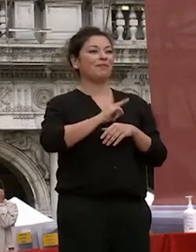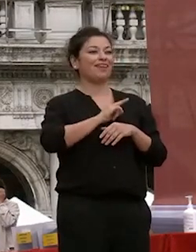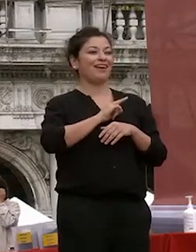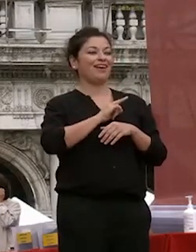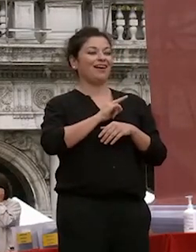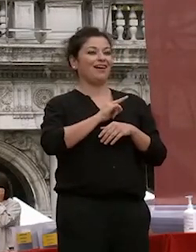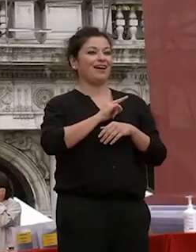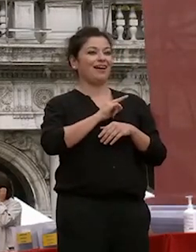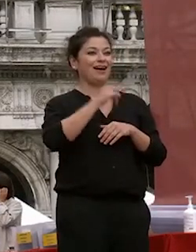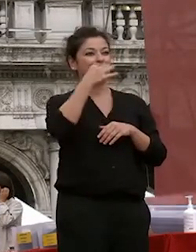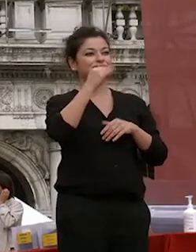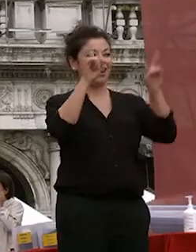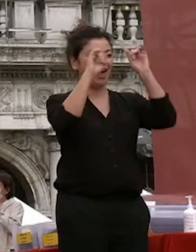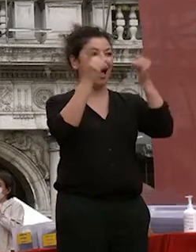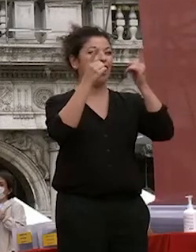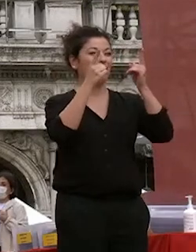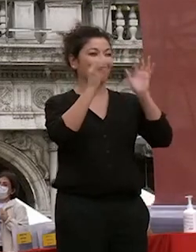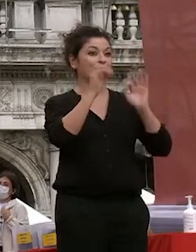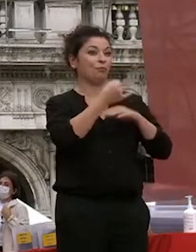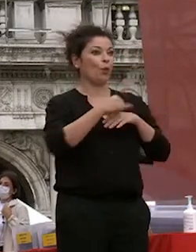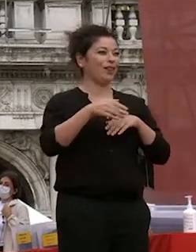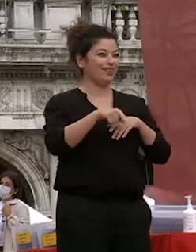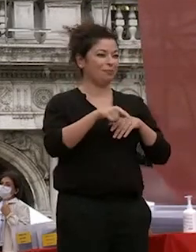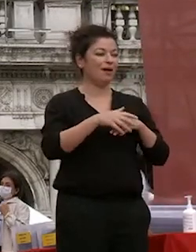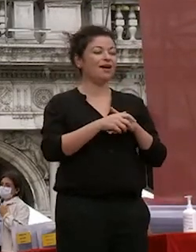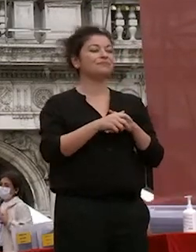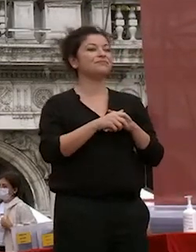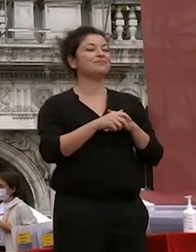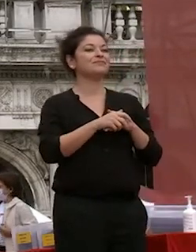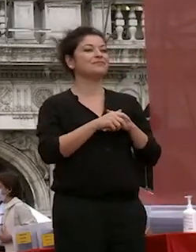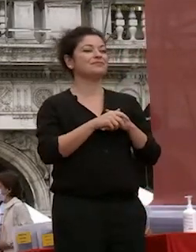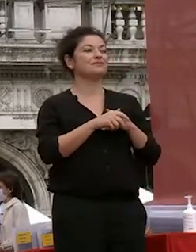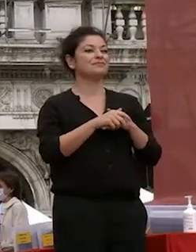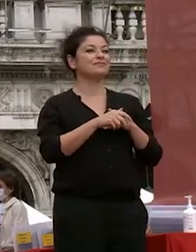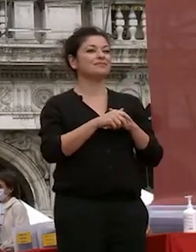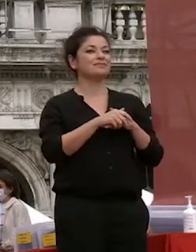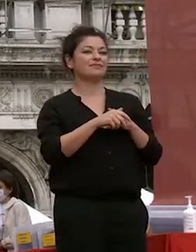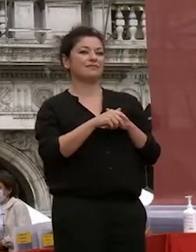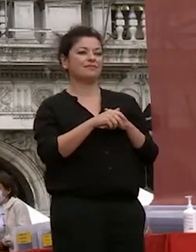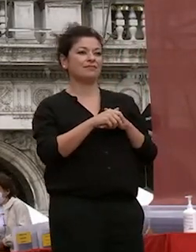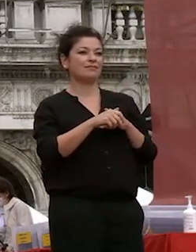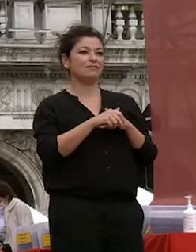mi appresto a proclamare i ragazzi i neo laureati dottori è una grande emozione